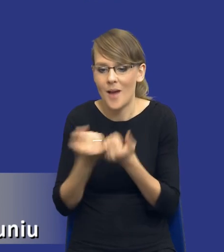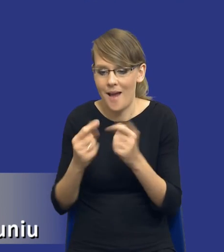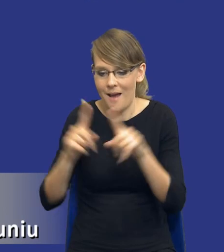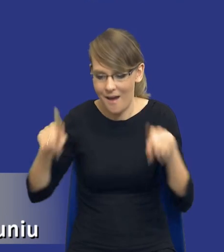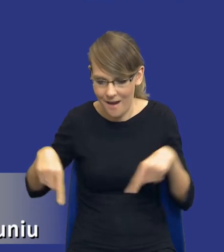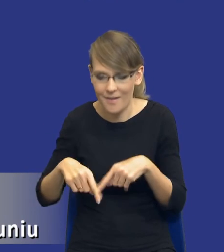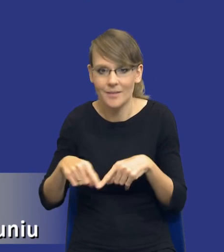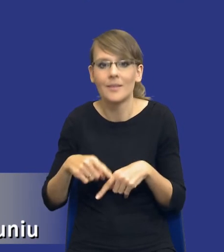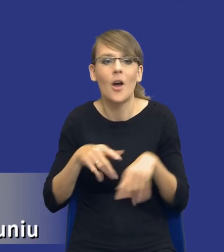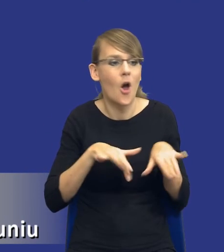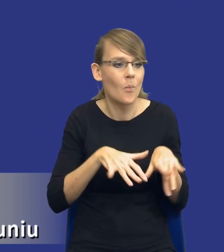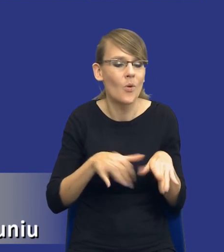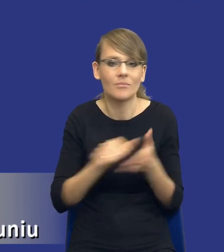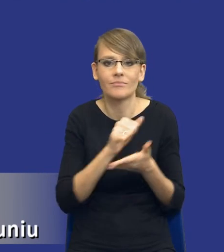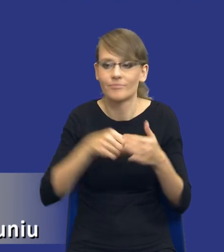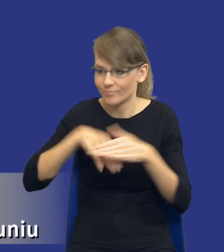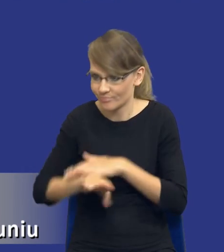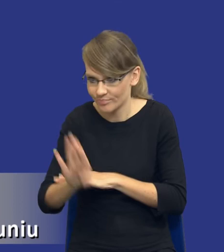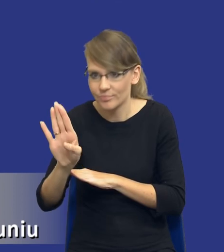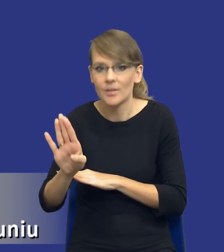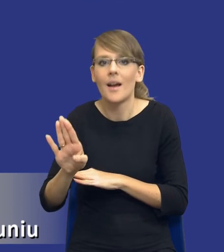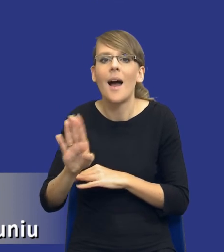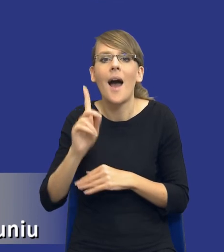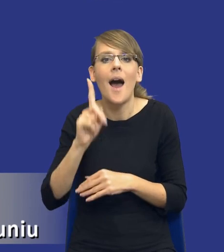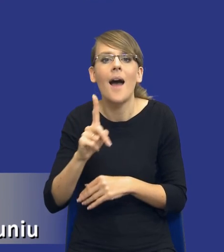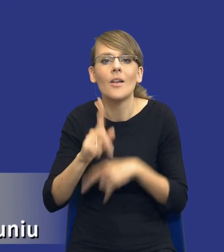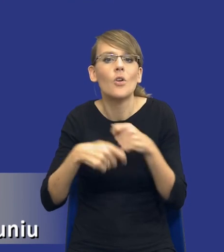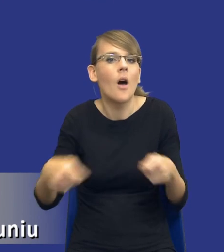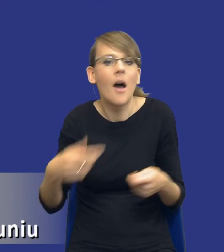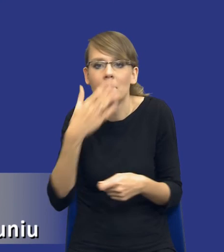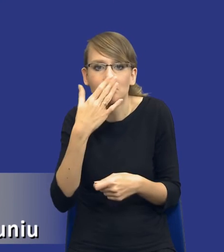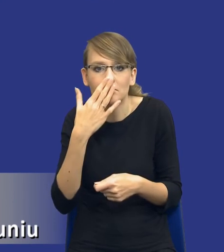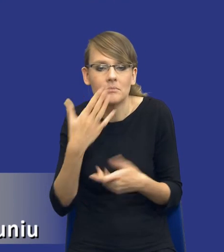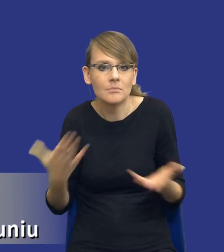Natomiast jej jakby rozwiązaniem będzie konkretne zamówienie publiczne